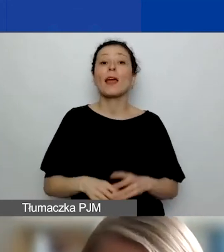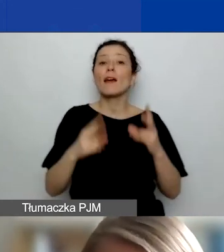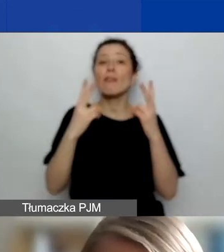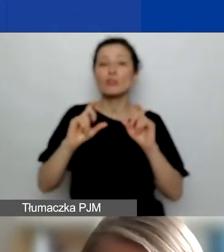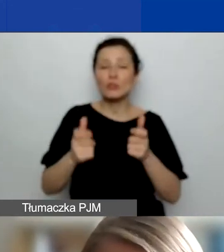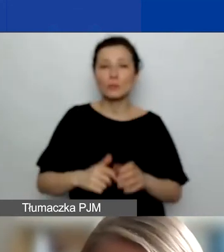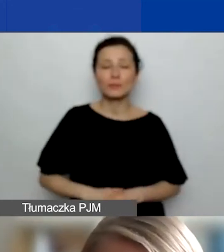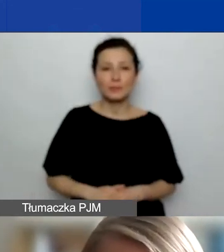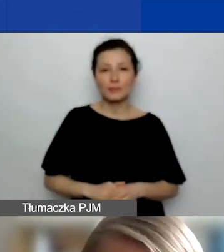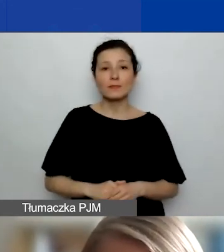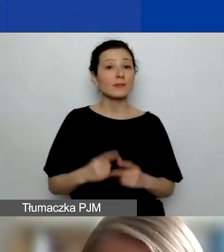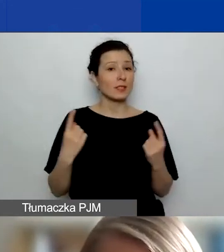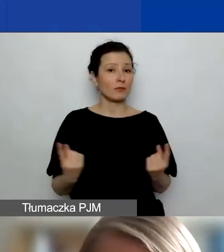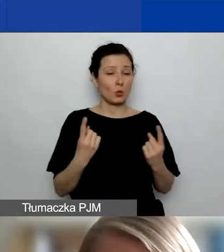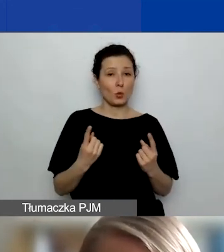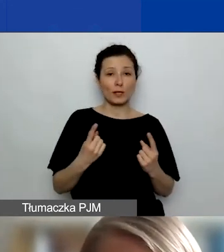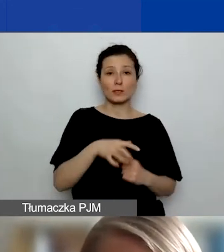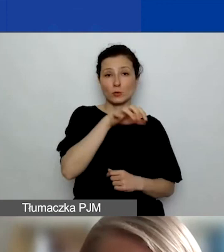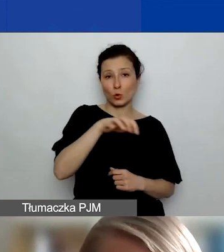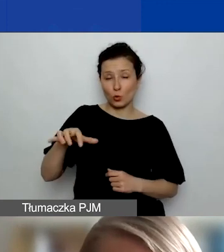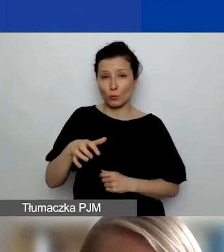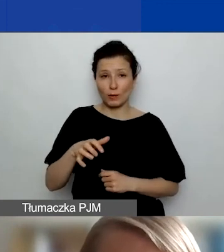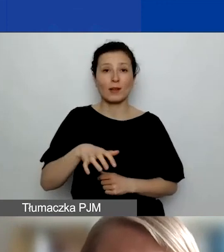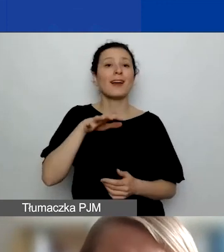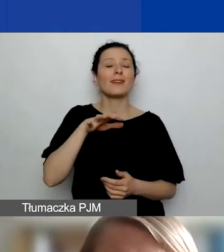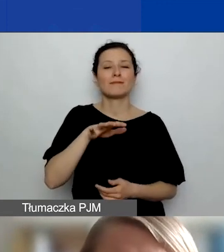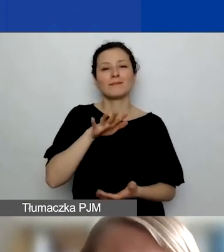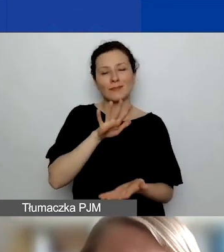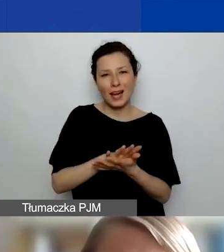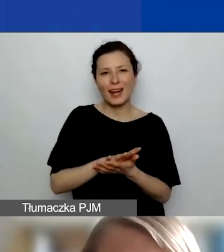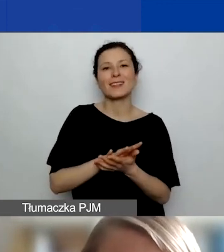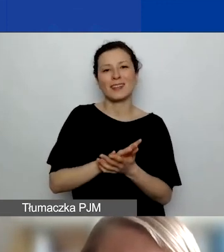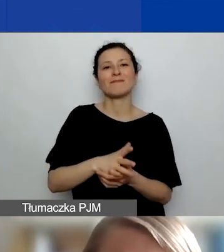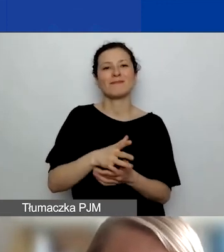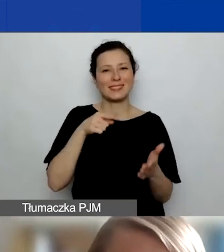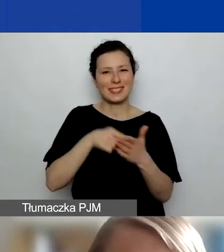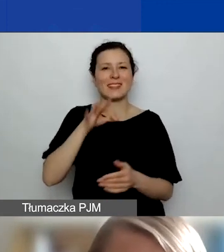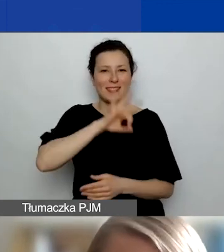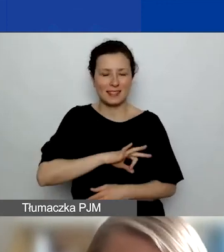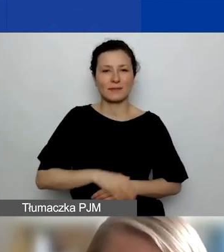zwłaszcza w przypadku podmiotów, które mają charakter komercyjny, to, że wszystkie działania partnerów w projektach